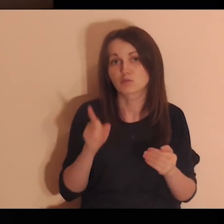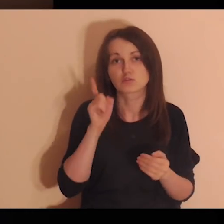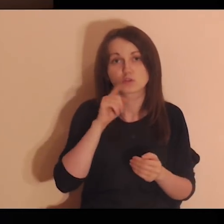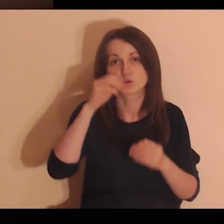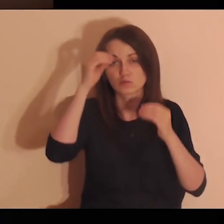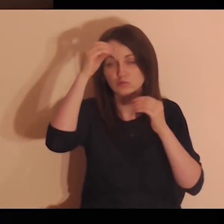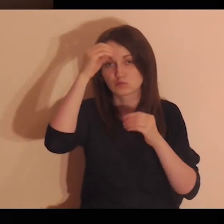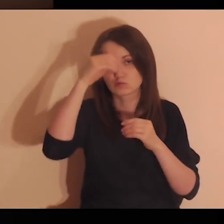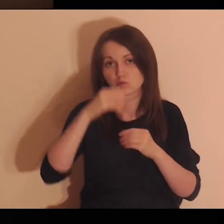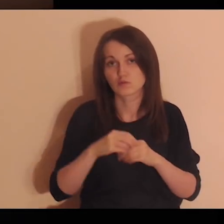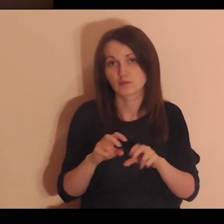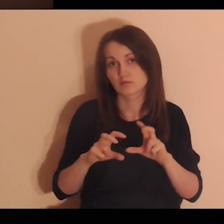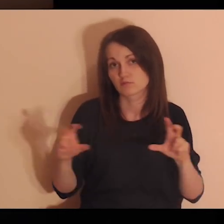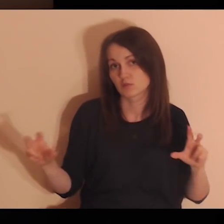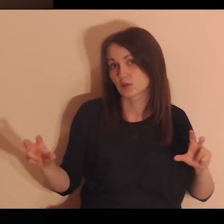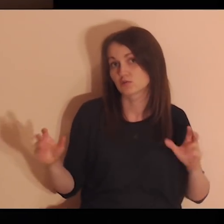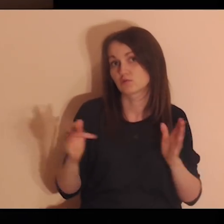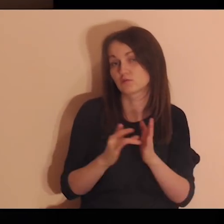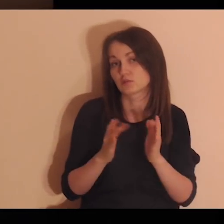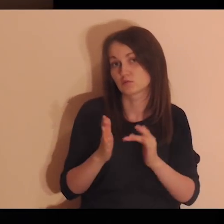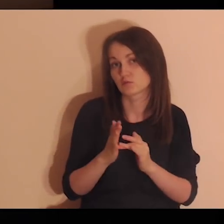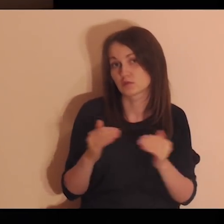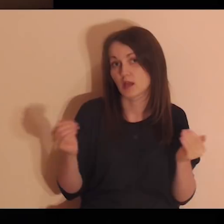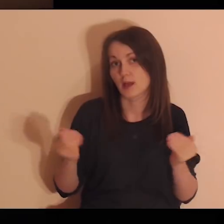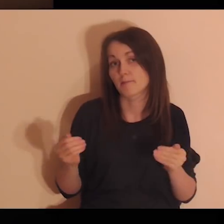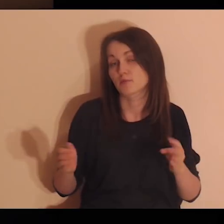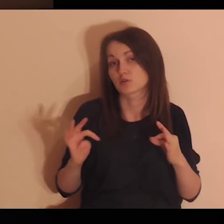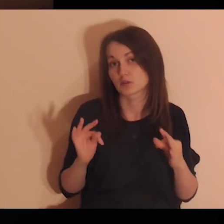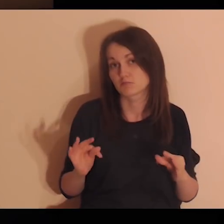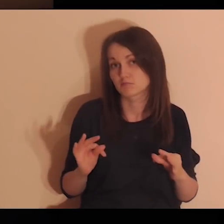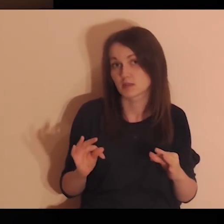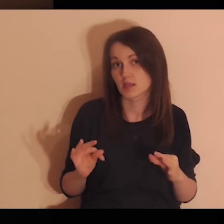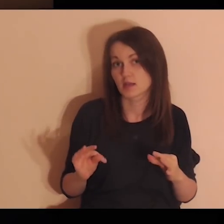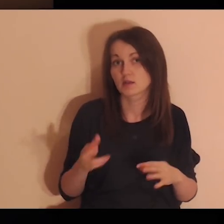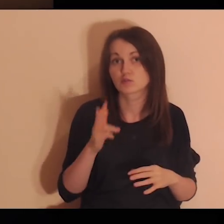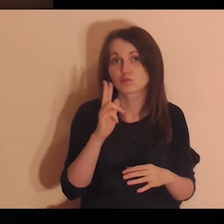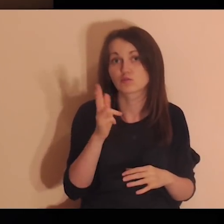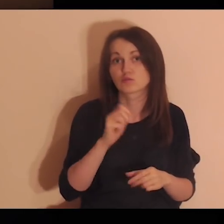Mogą być to uczniowie z czasów Jezusa lub teraźniejsi uczniowie.